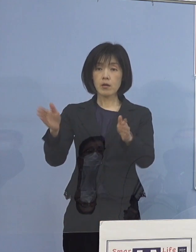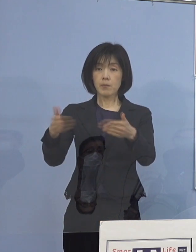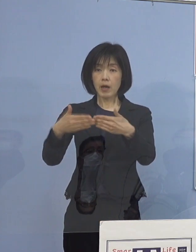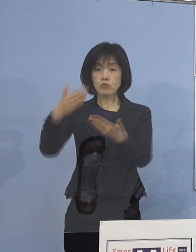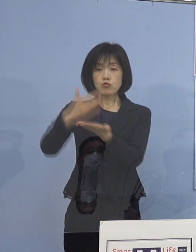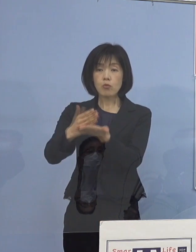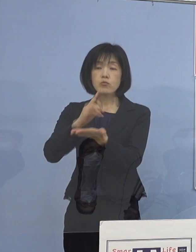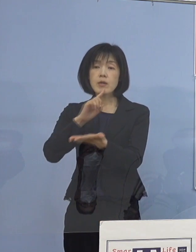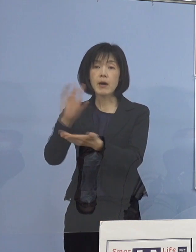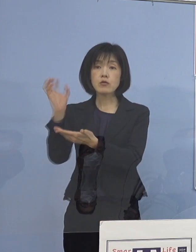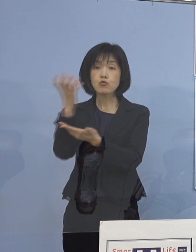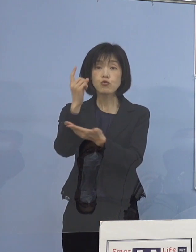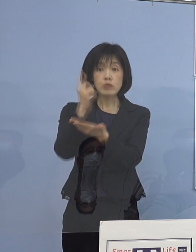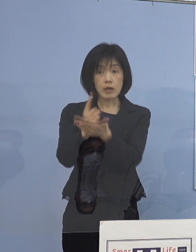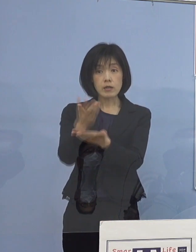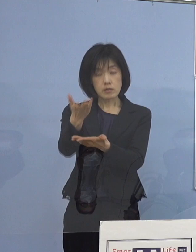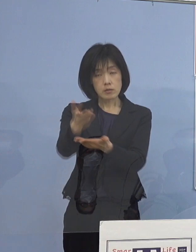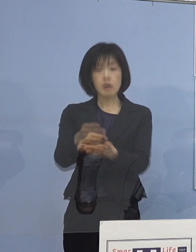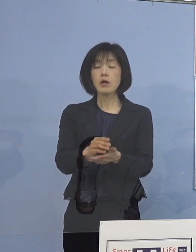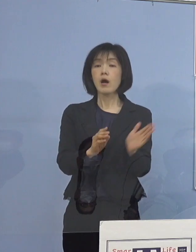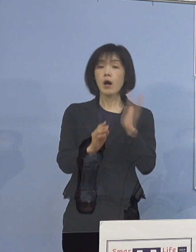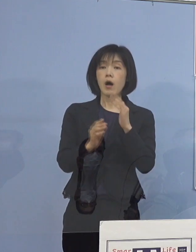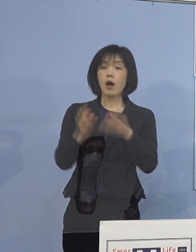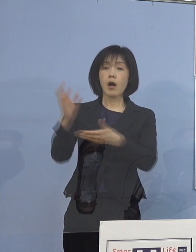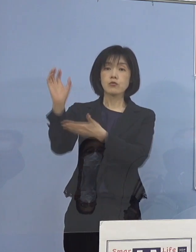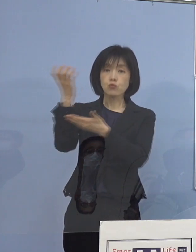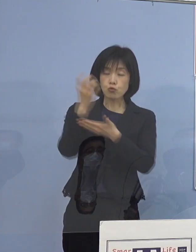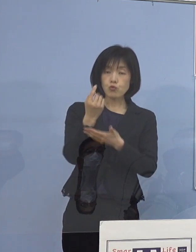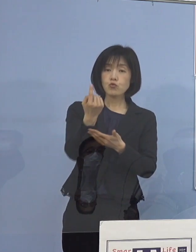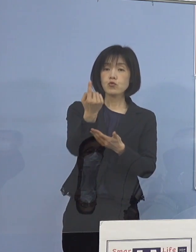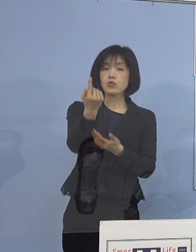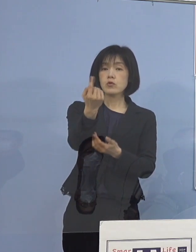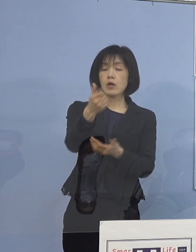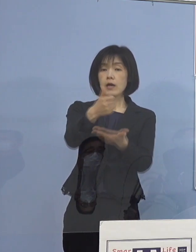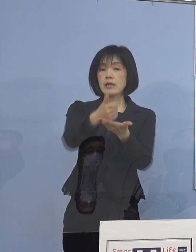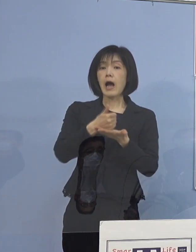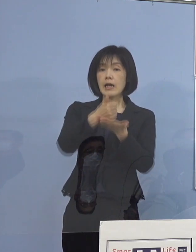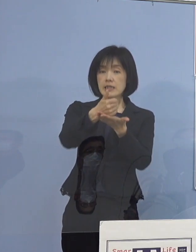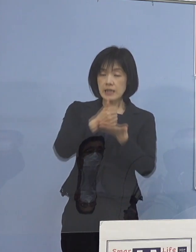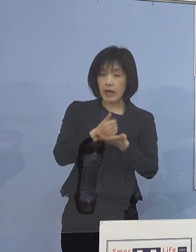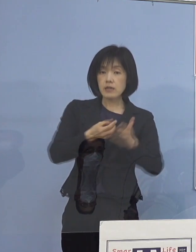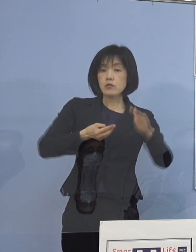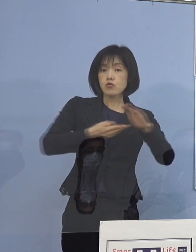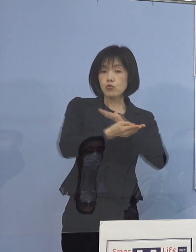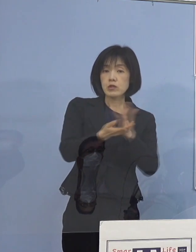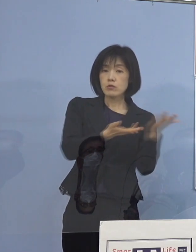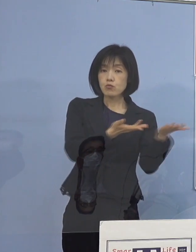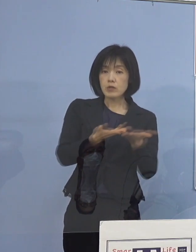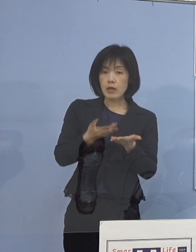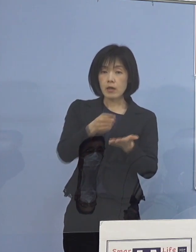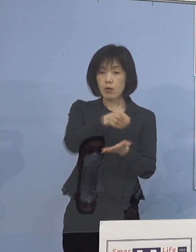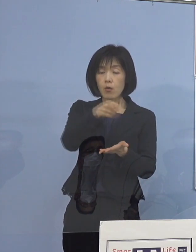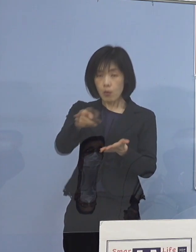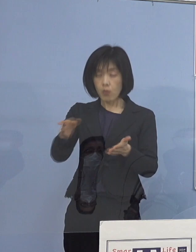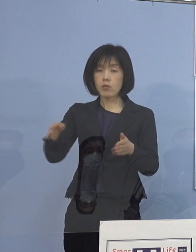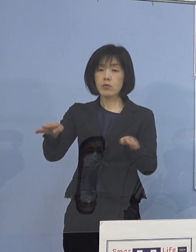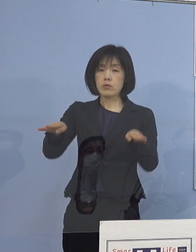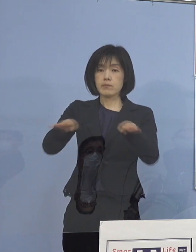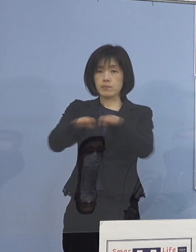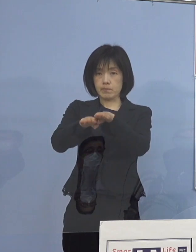（知事） いえいえ、救急それから外来入院の受入 これを止めています